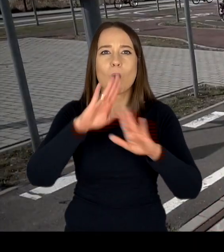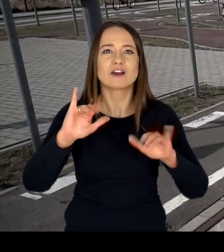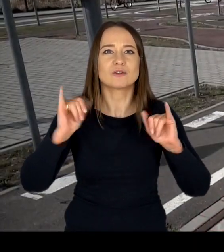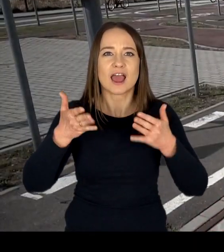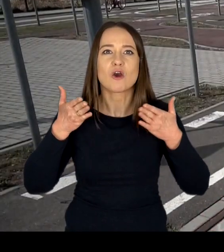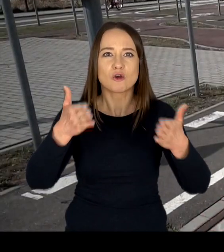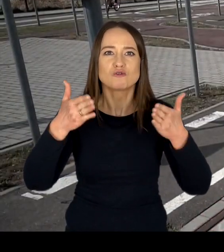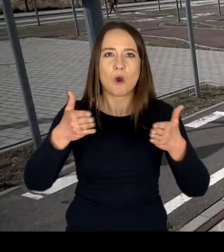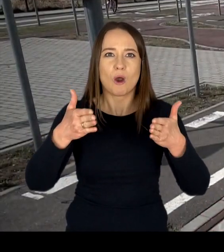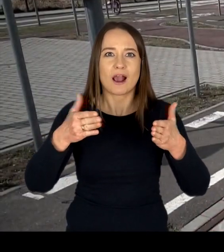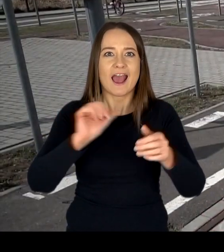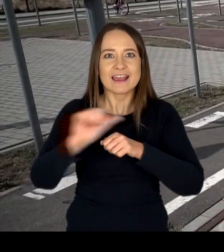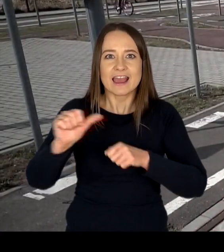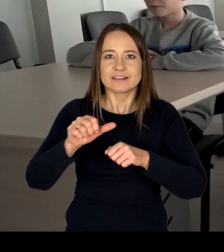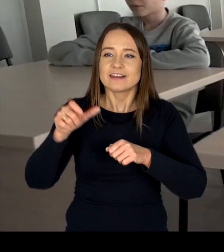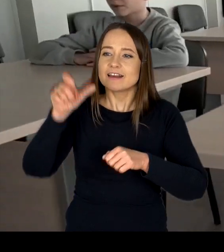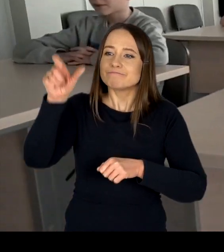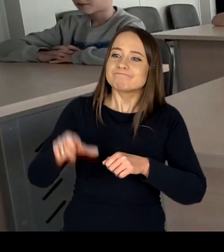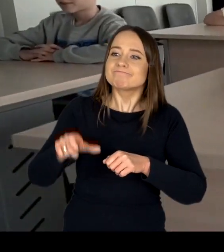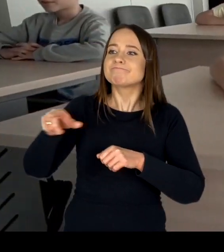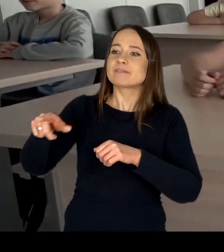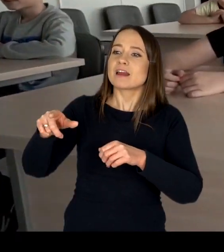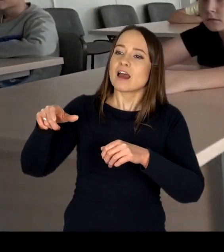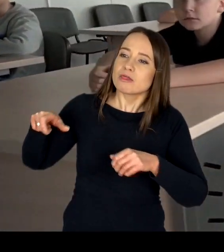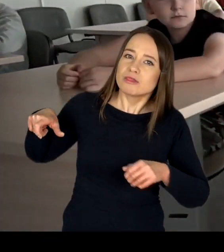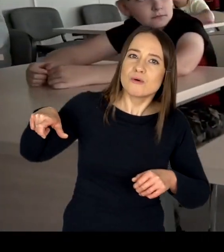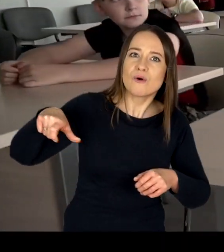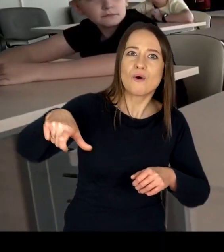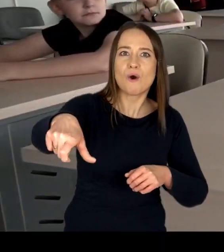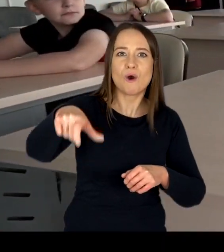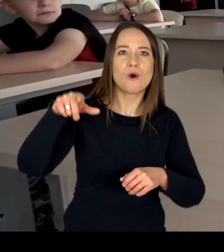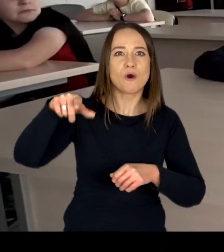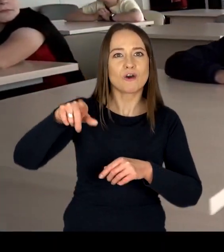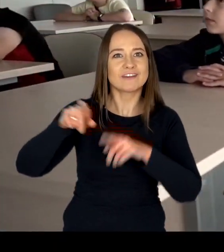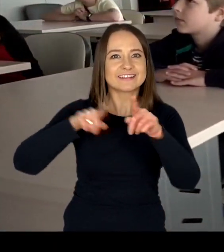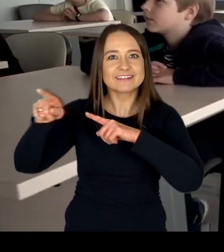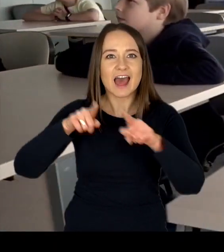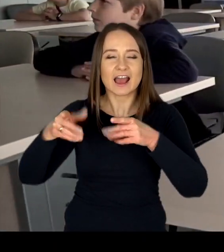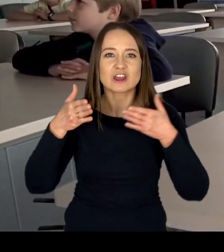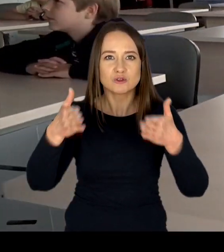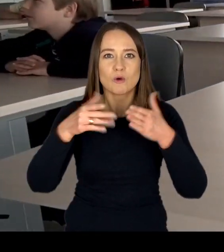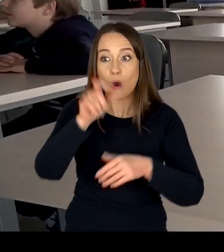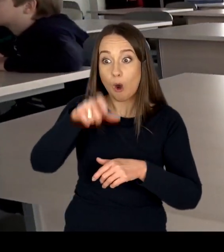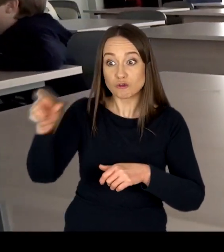znakami drogowymi oraz torowiskiem, uczestnicy szkoleń mogą w bezpiecznym otoczeniu